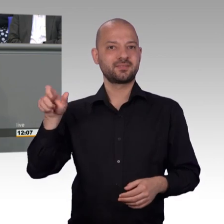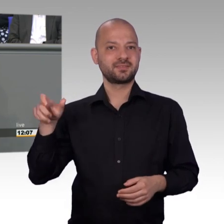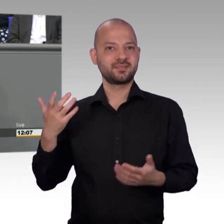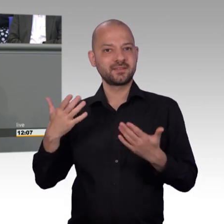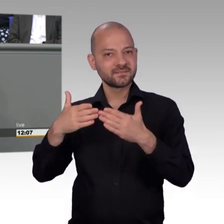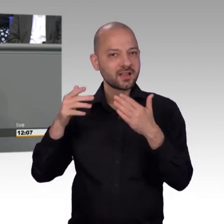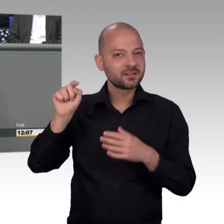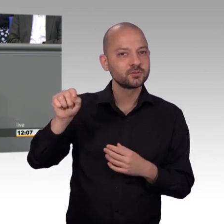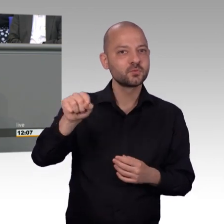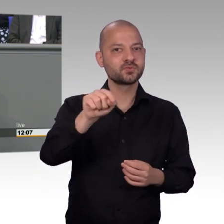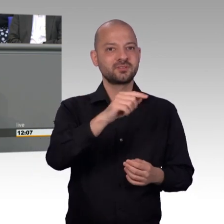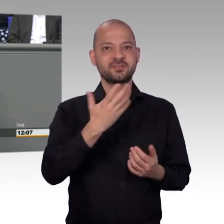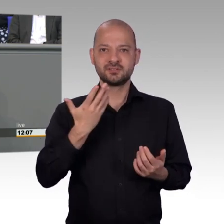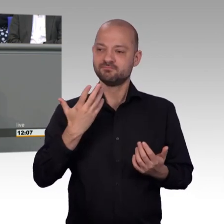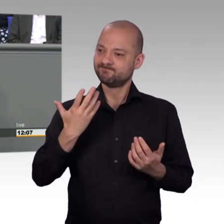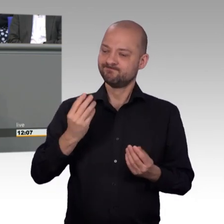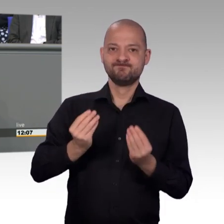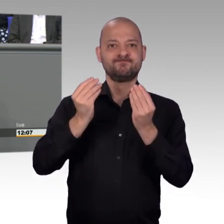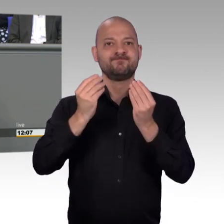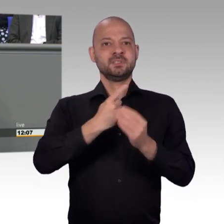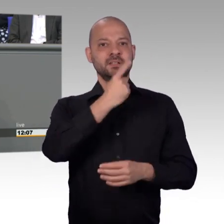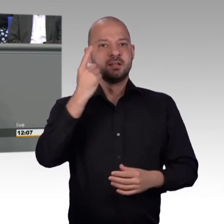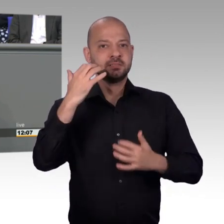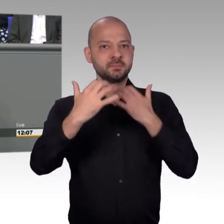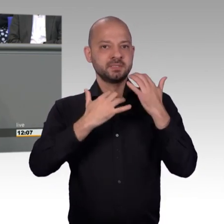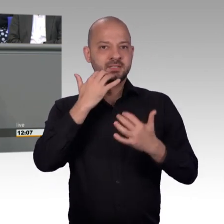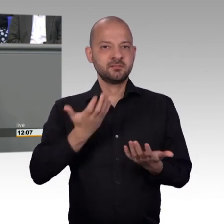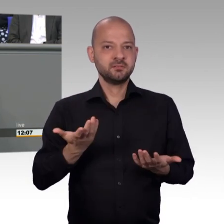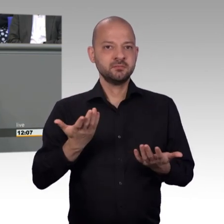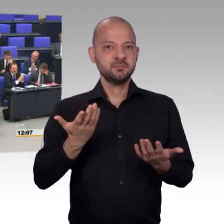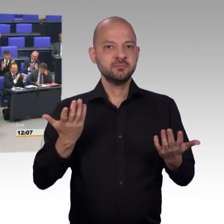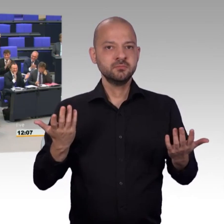welch Qualität die Mitarbeiterinnern und Mitarbeiter, die Kolleginnen und Kollegen im Petitionsausschuss haben. [Beifall]